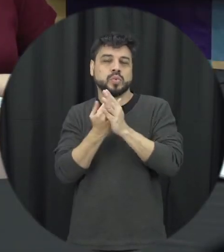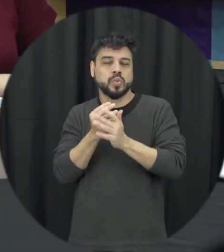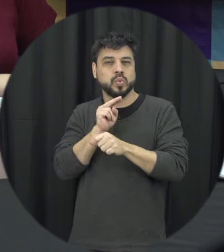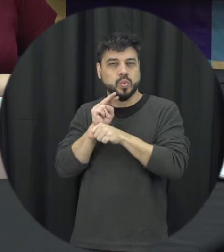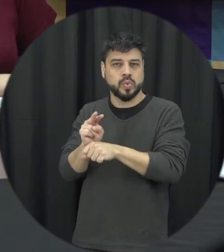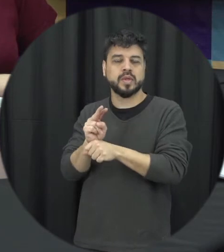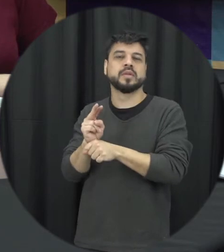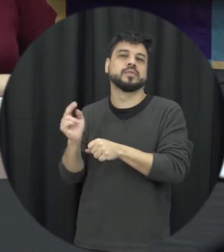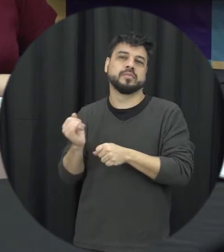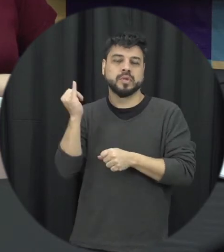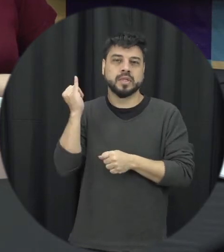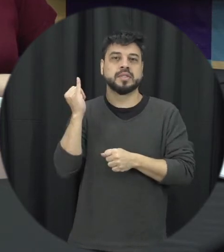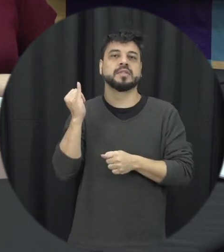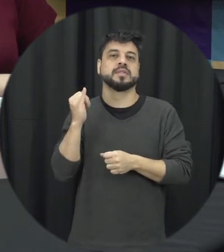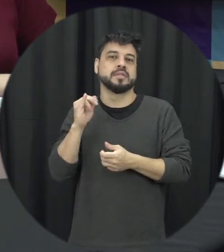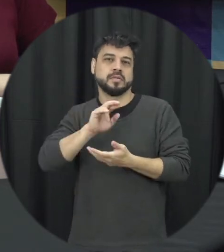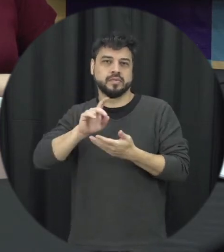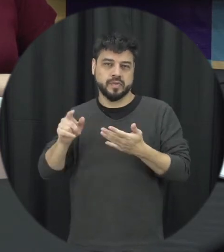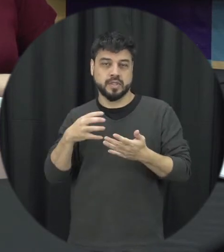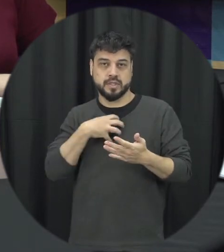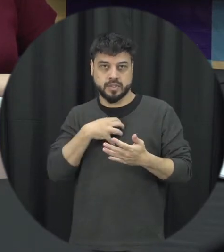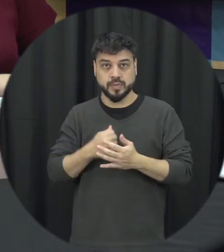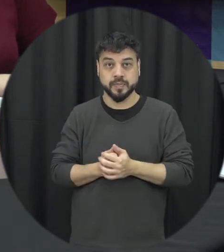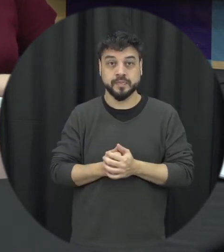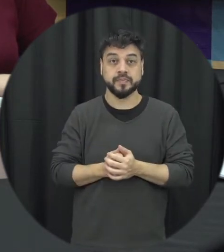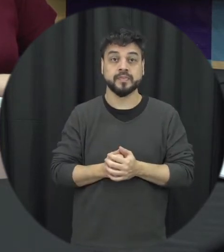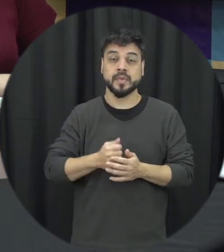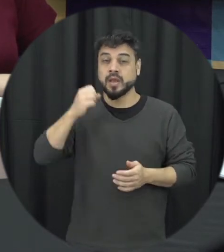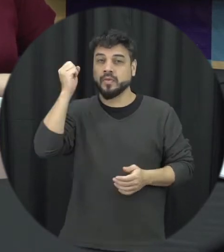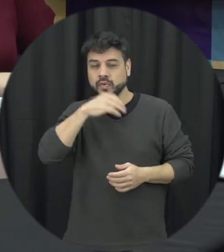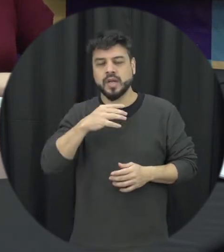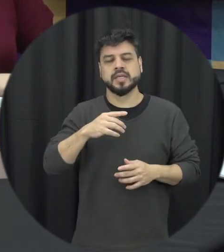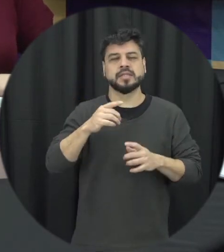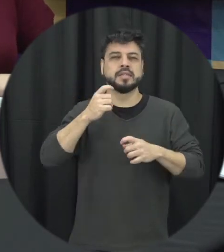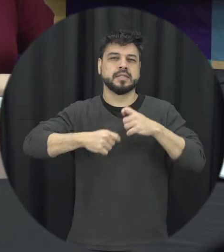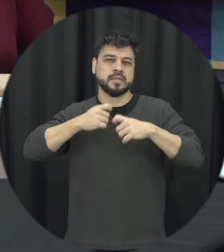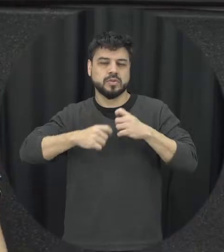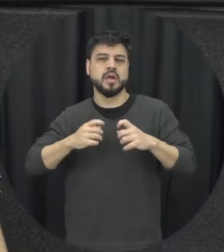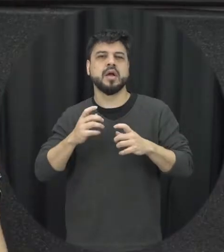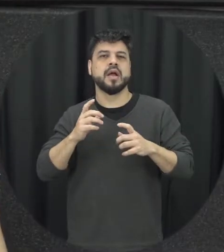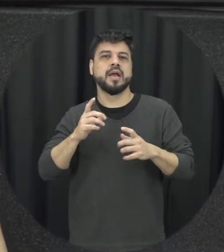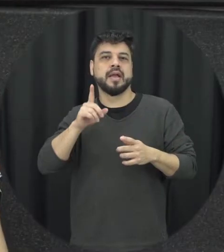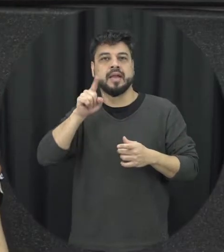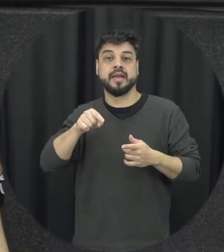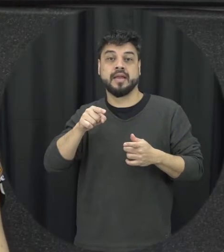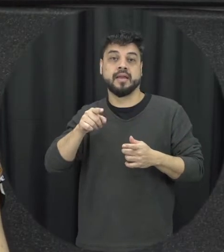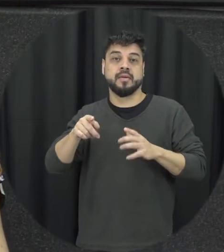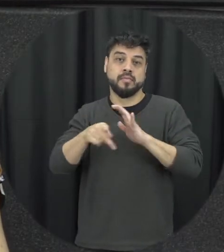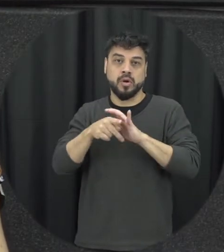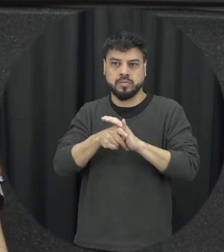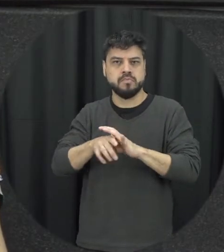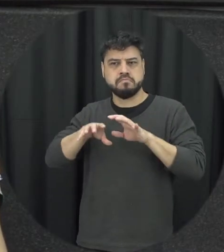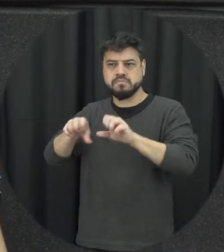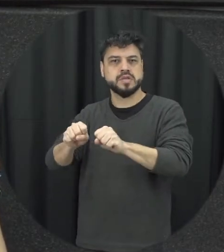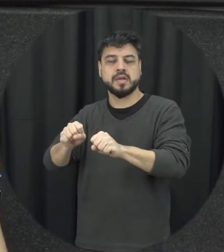é necessário nesses casos né então a violência sexual forçar a pessoa a ter relações sexuais a